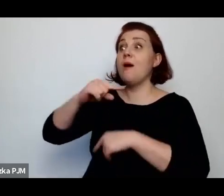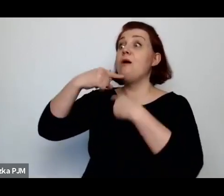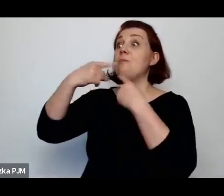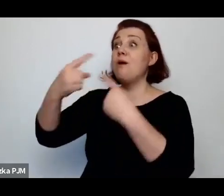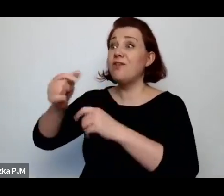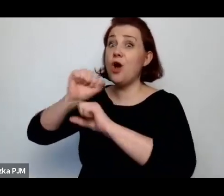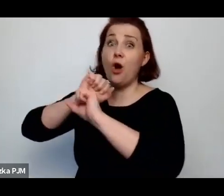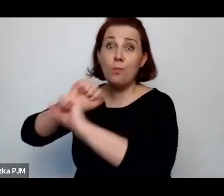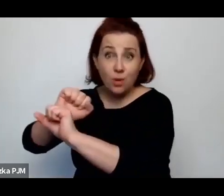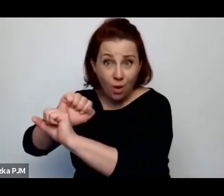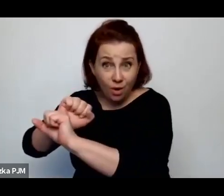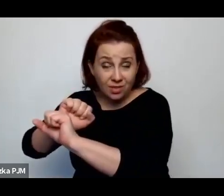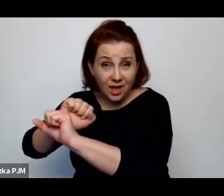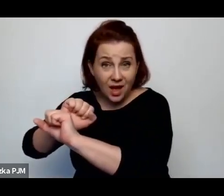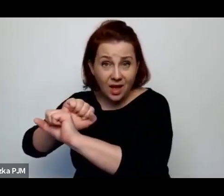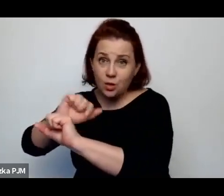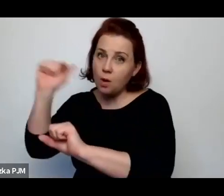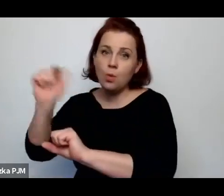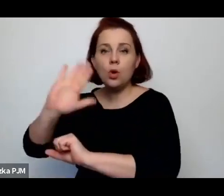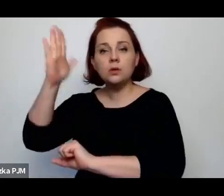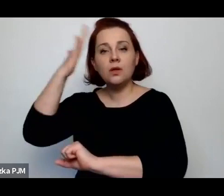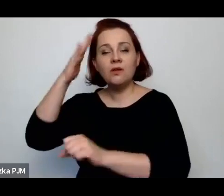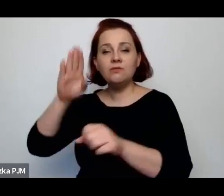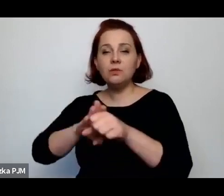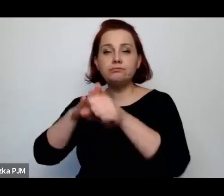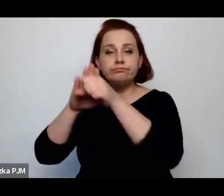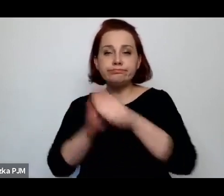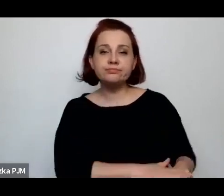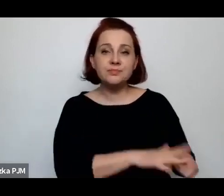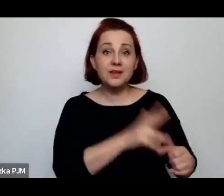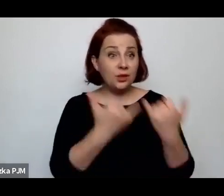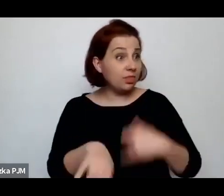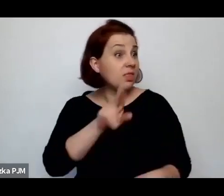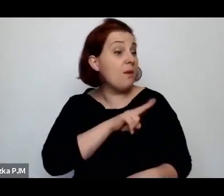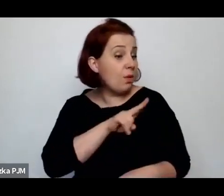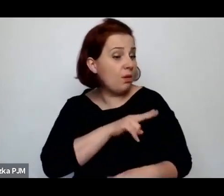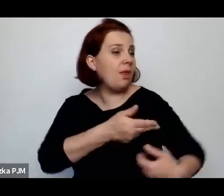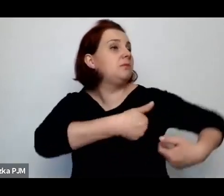„musicie znać swoje miejsce, jak Wam się coś nie podoba, to wyjeżdżajcie”